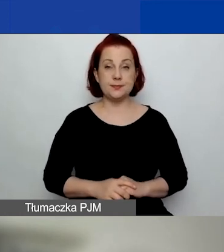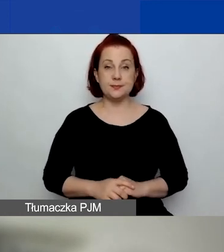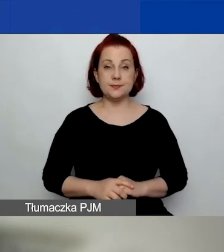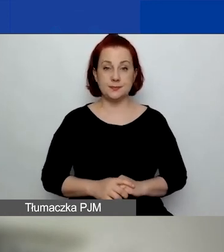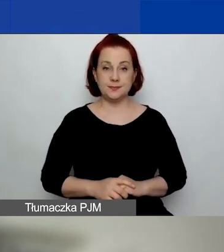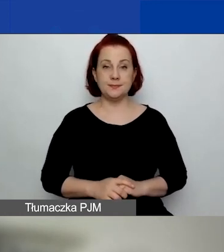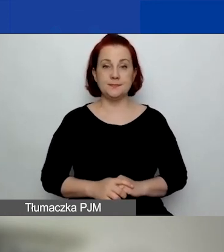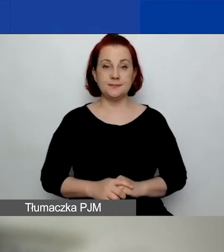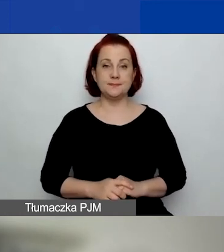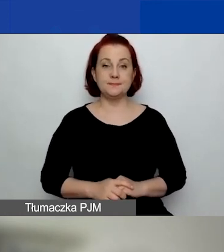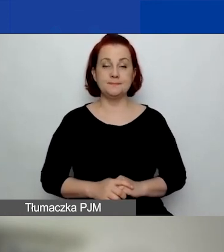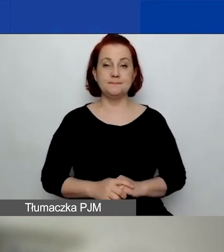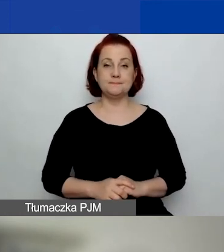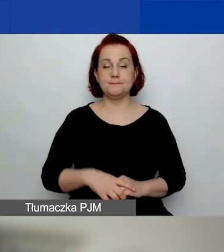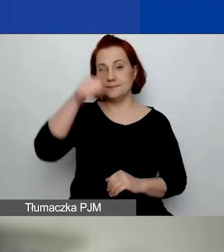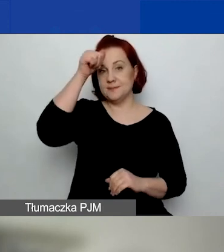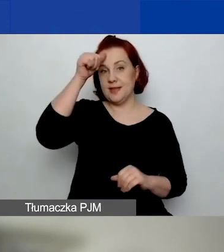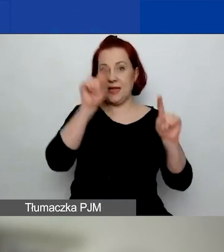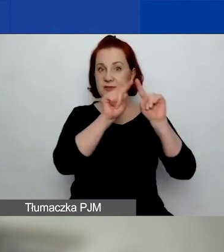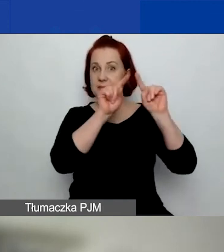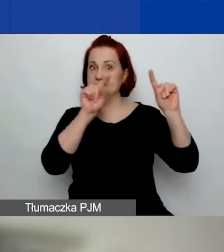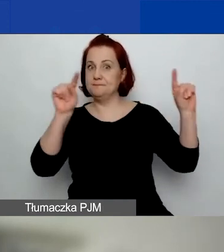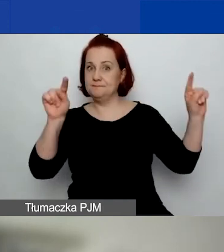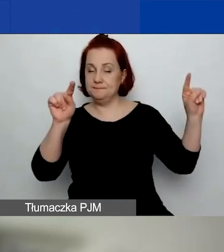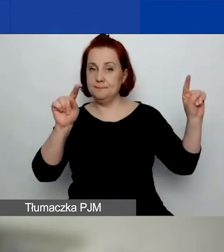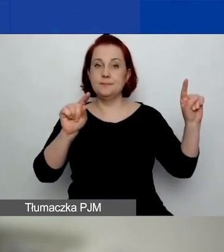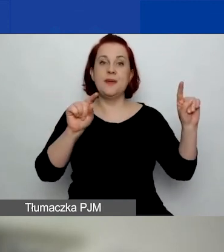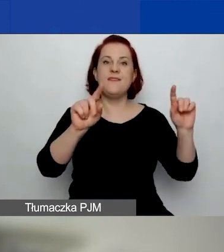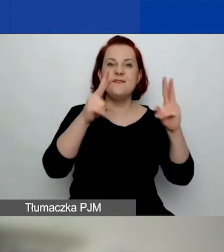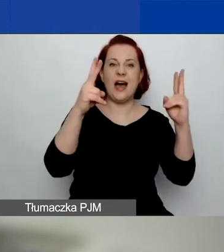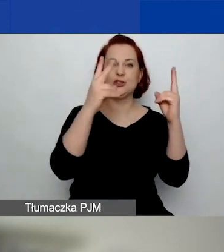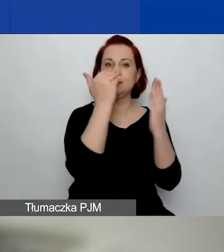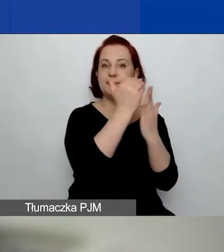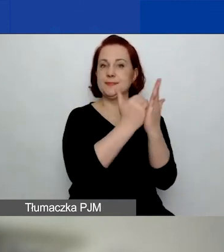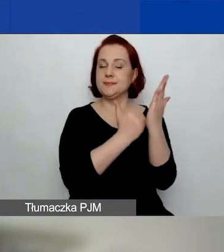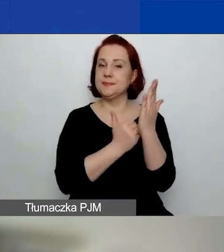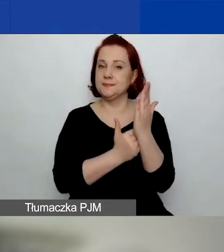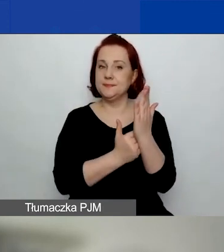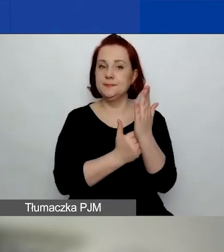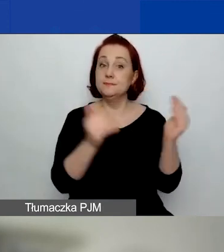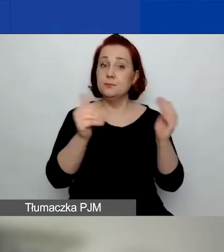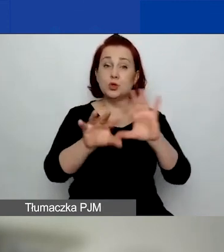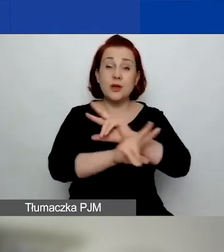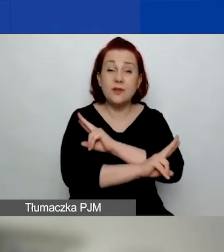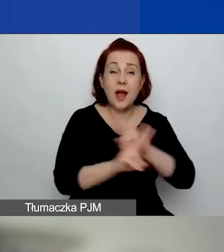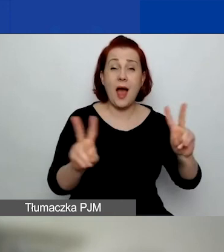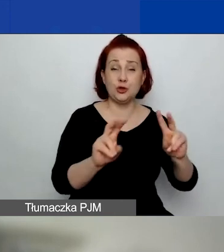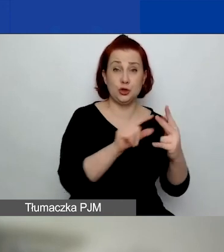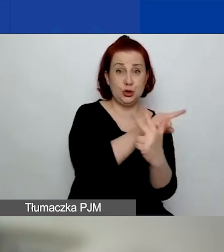Priorytety horyzontalne, które można wskazać we wszystkich trzech obszarach wsparcia,